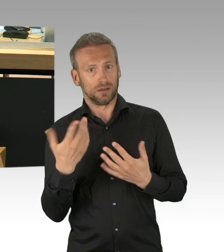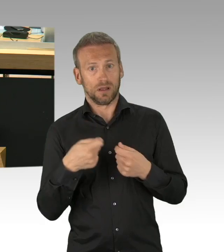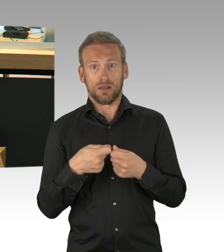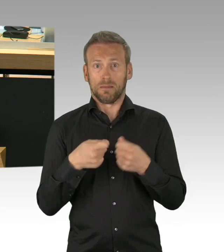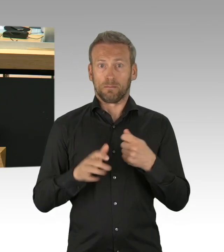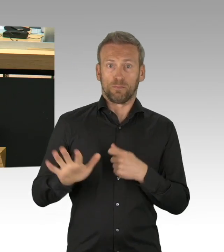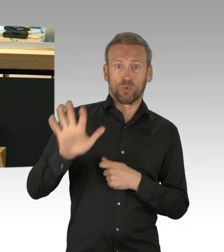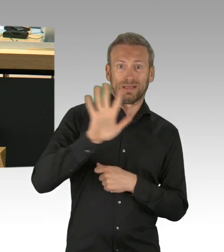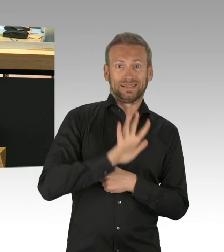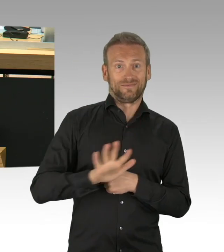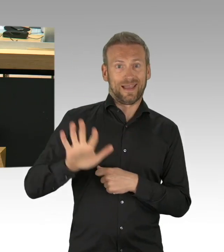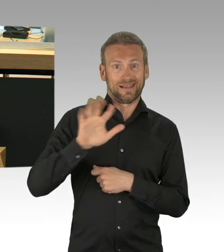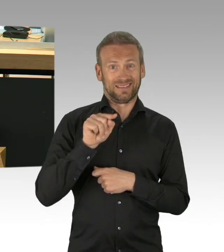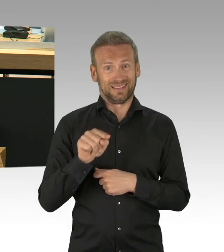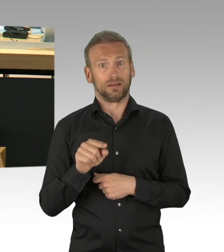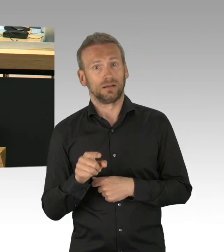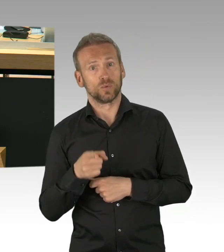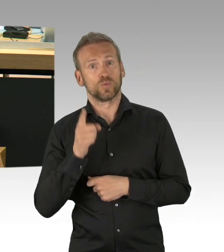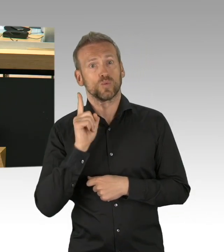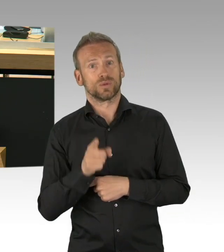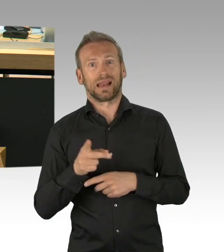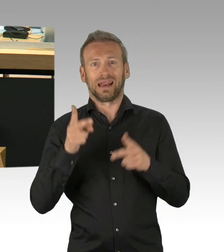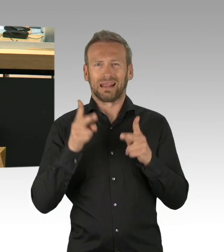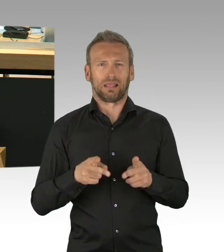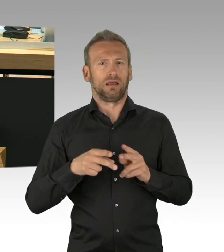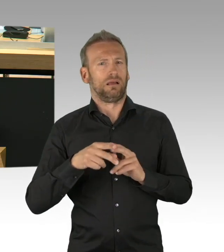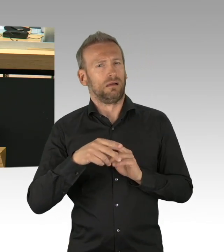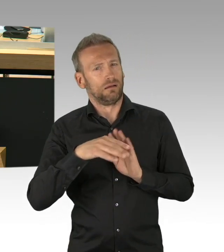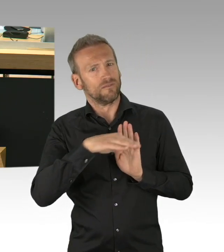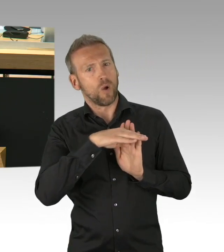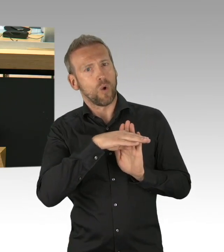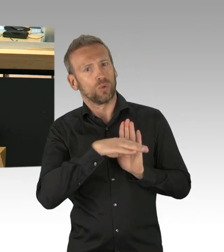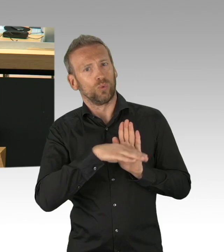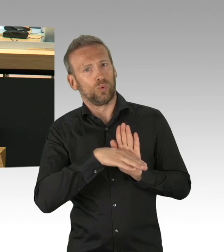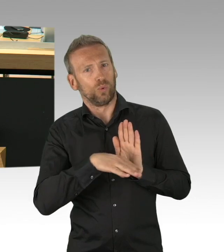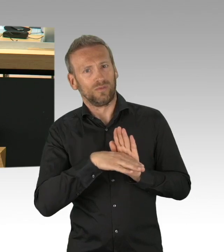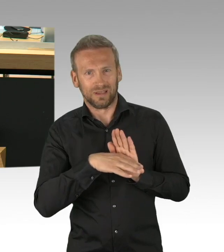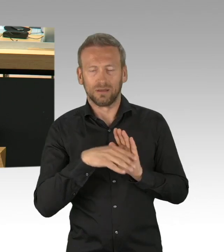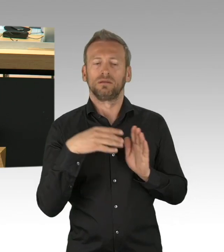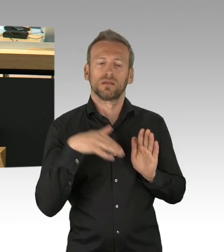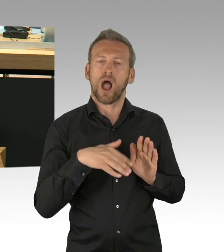Die Parlamente legitimiert und berufen sind als die einzigen Institutionen, die vom souverän unmittelbar abgeleitet